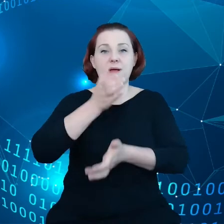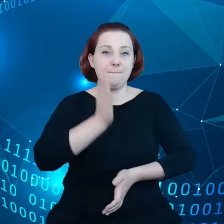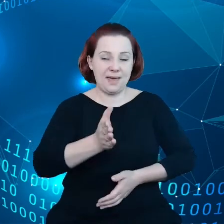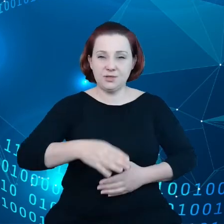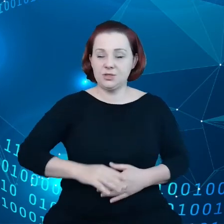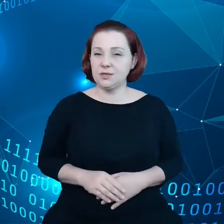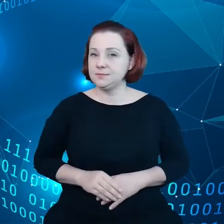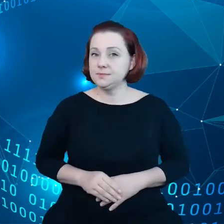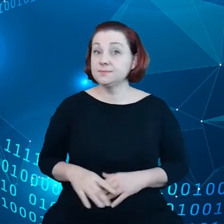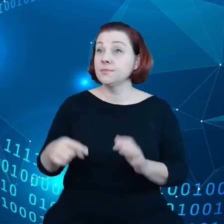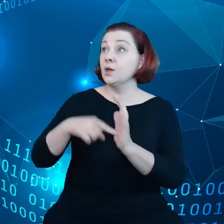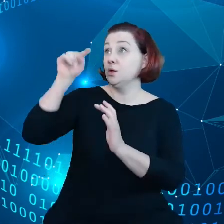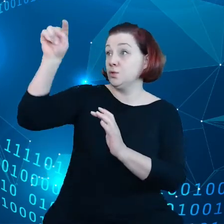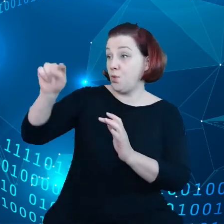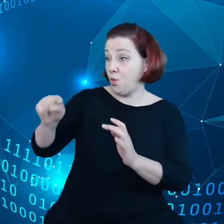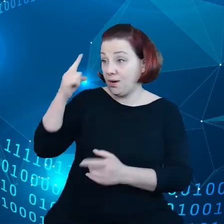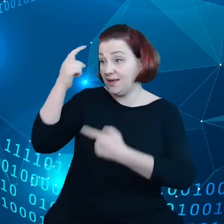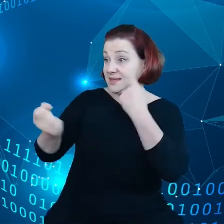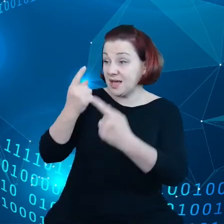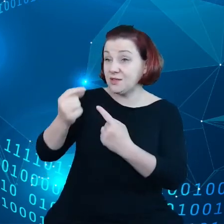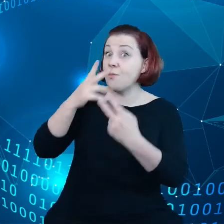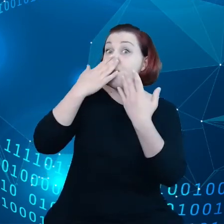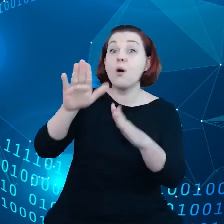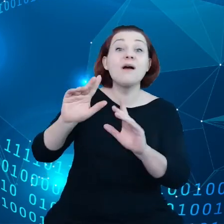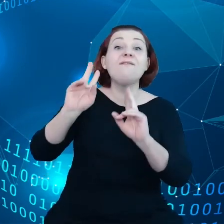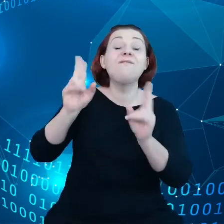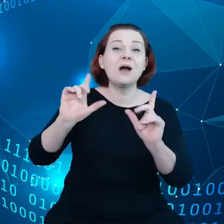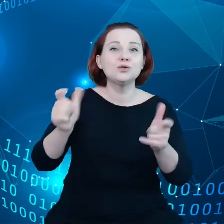Te inicjatywy odzwierciedlają fakt, że wszyscy zgadzają się co do tego,